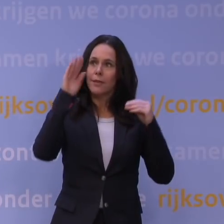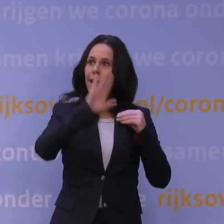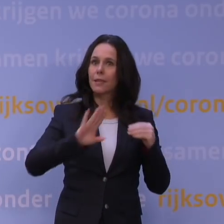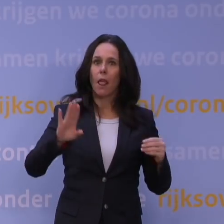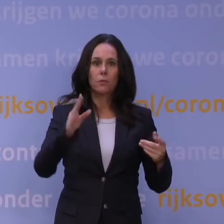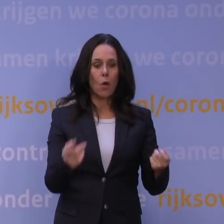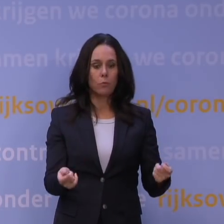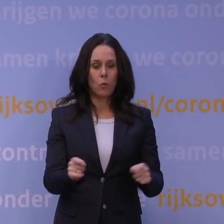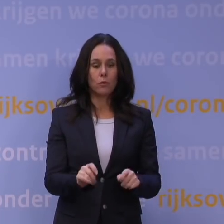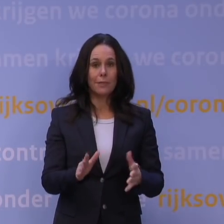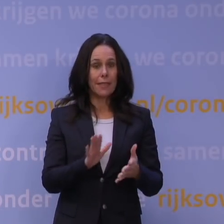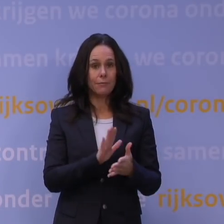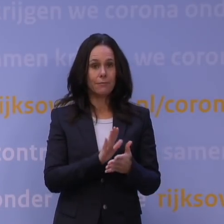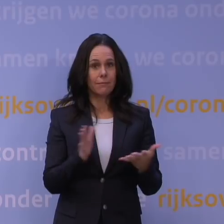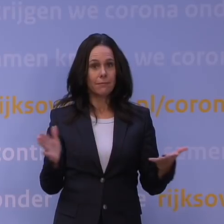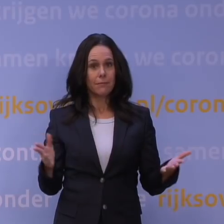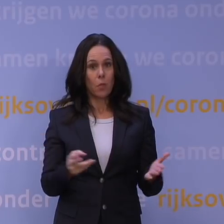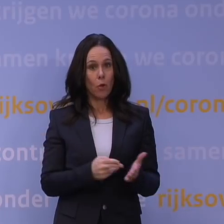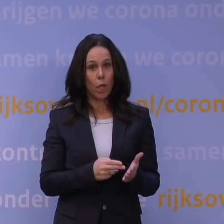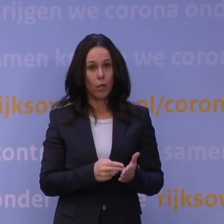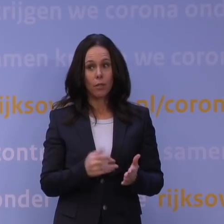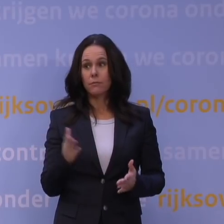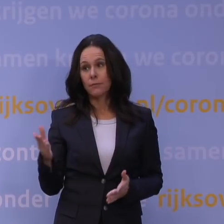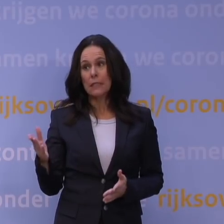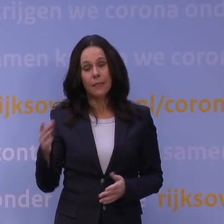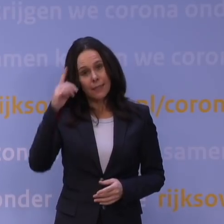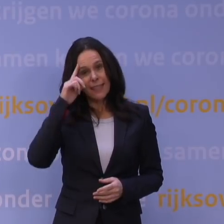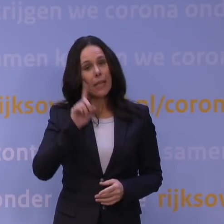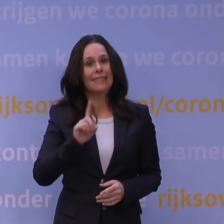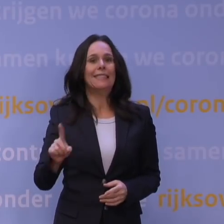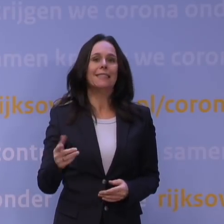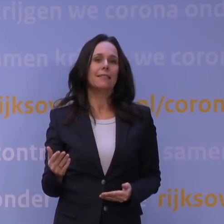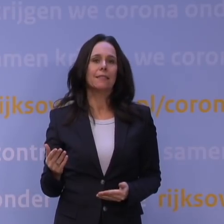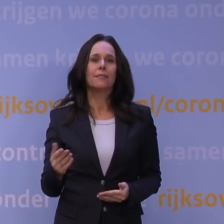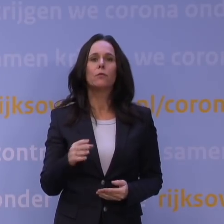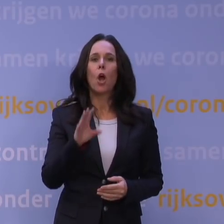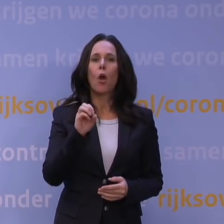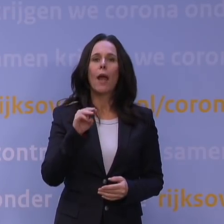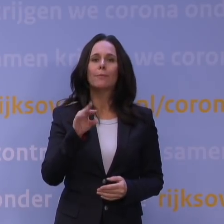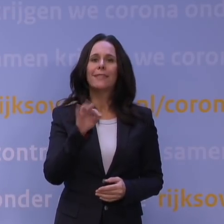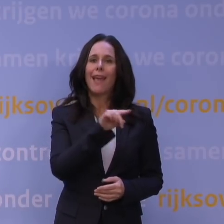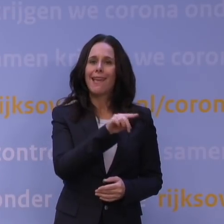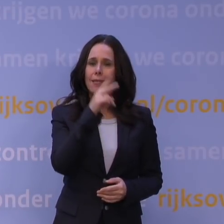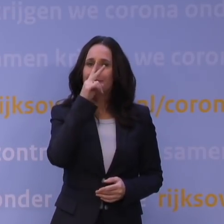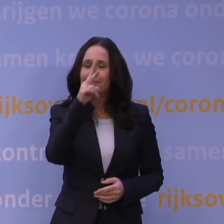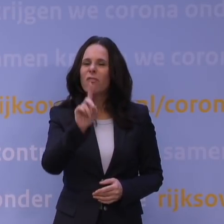zonder dat dat eigenlijk nodig blijkt te zijn? Dat lijkt onwaarschijnlijk, want wat het OMT gedaan heeft, is natuurlijk gekeken naar de kennis die er nu is